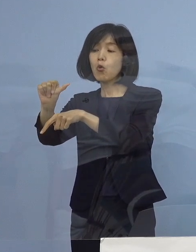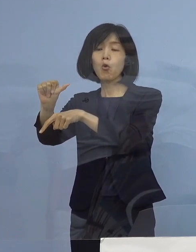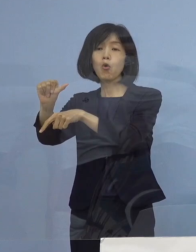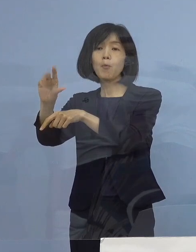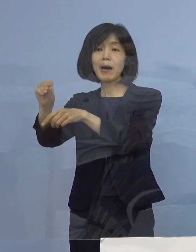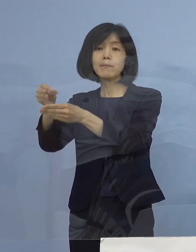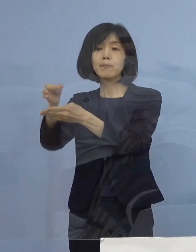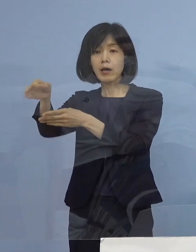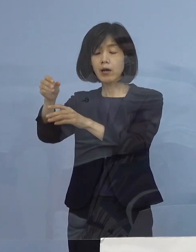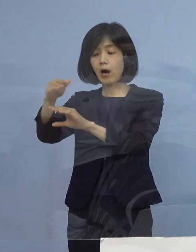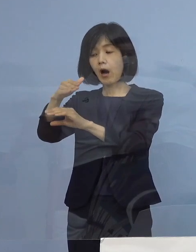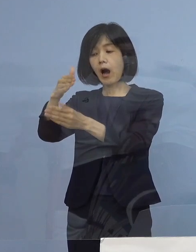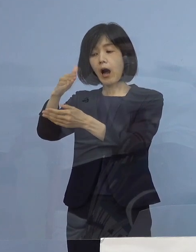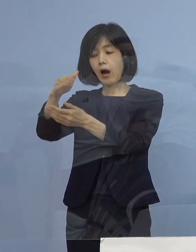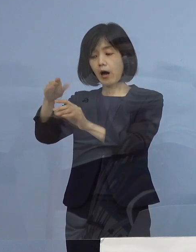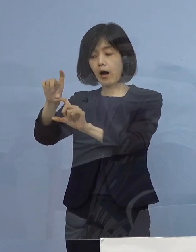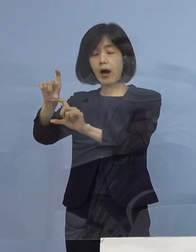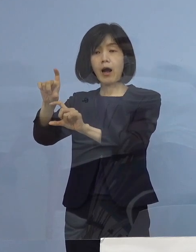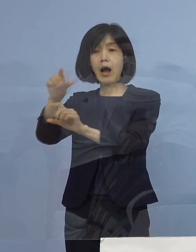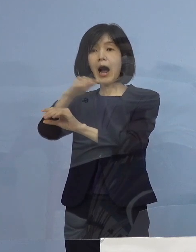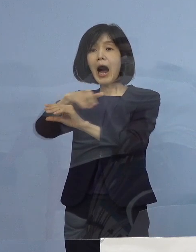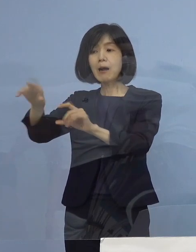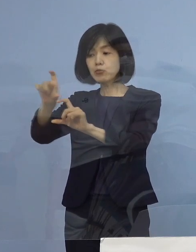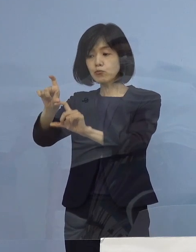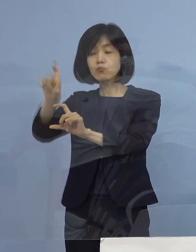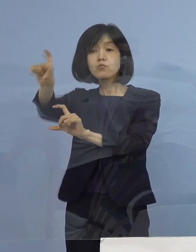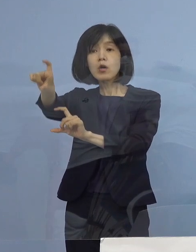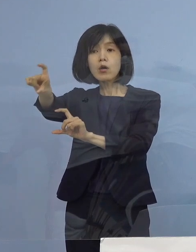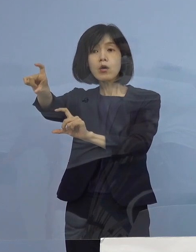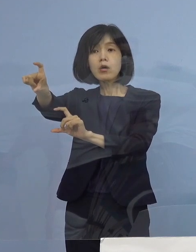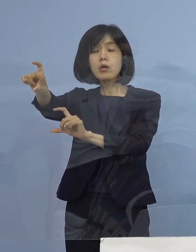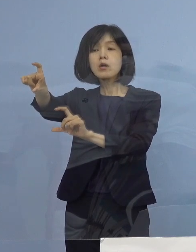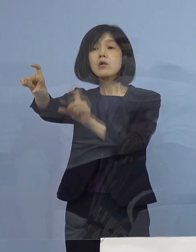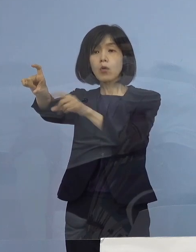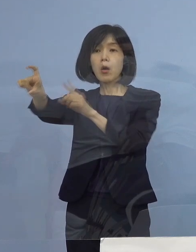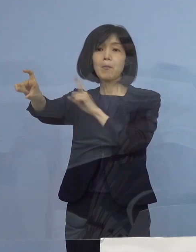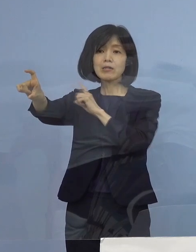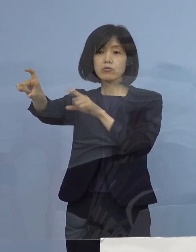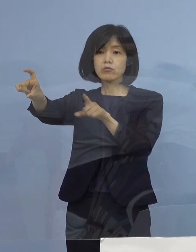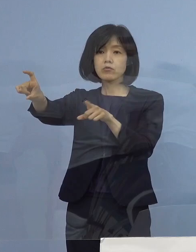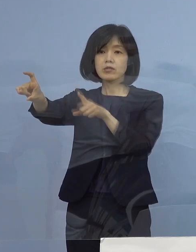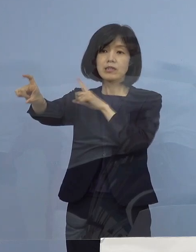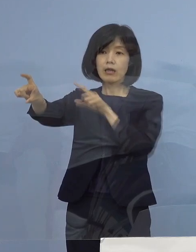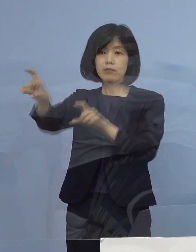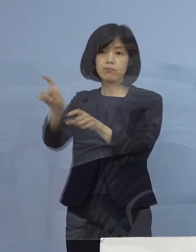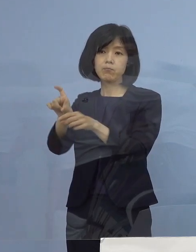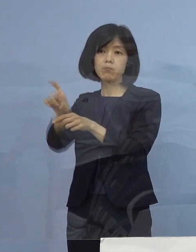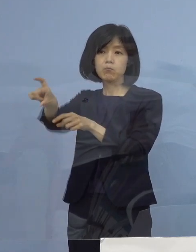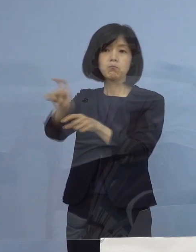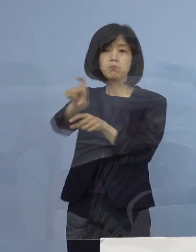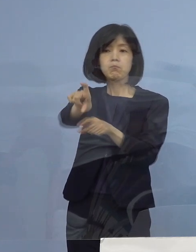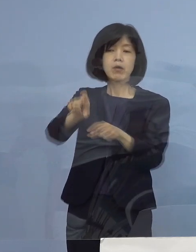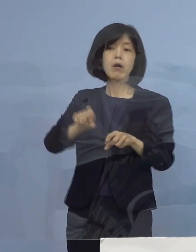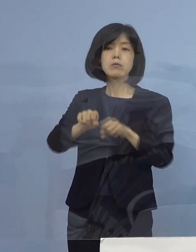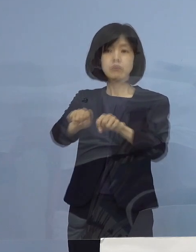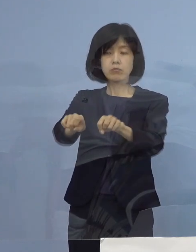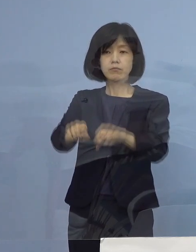こちらを定額として、全ての皆さん方に まずは お支払いをしようということになります